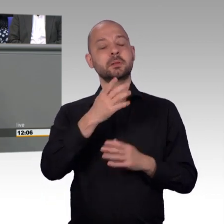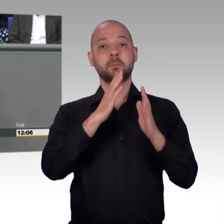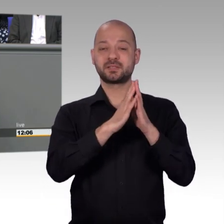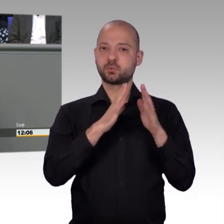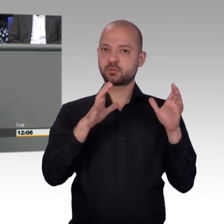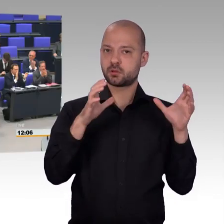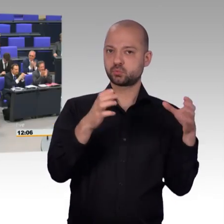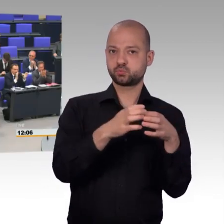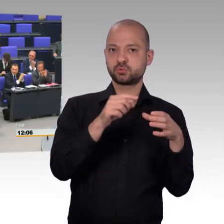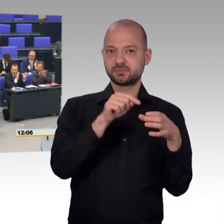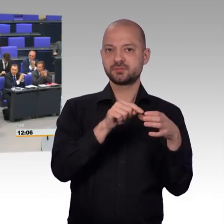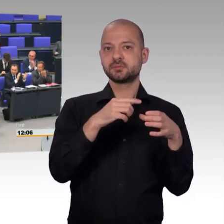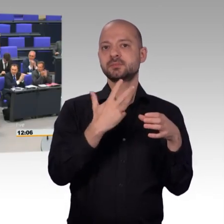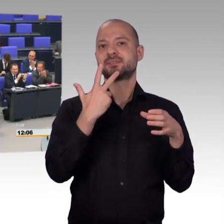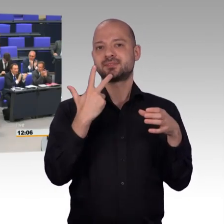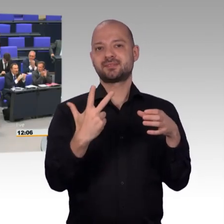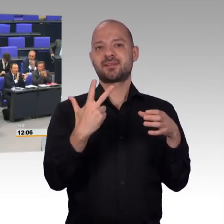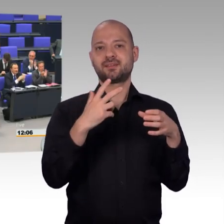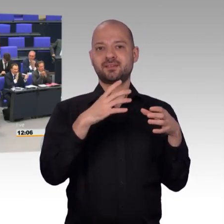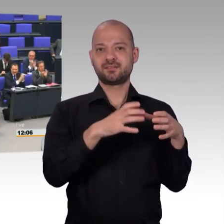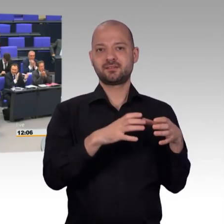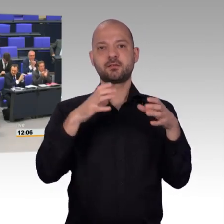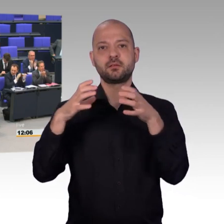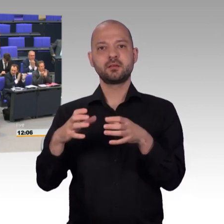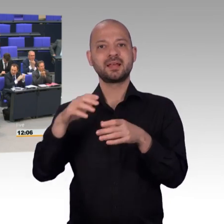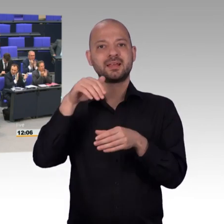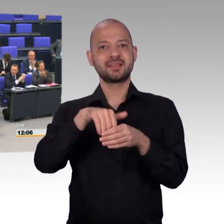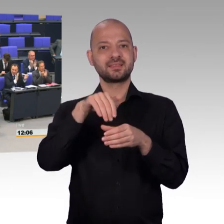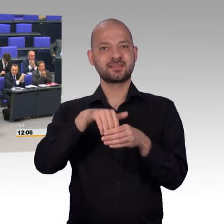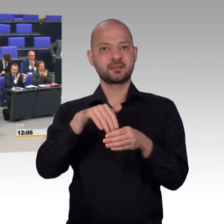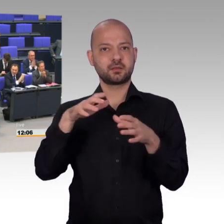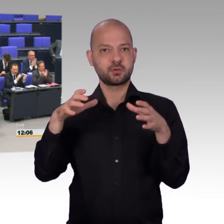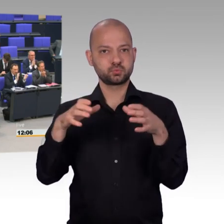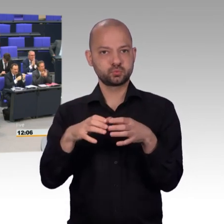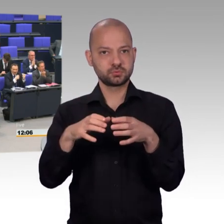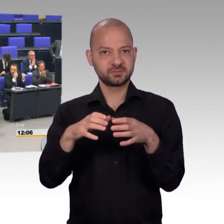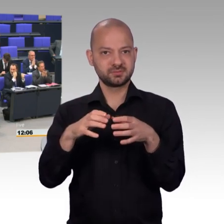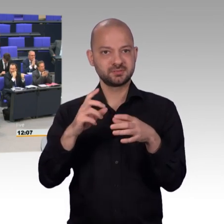[Beifall] Da möchte ich mich an dieser Stelle ausdrücklich bei den parlamentarischen